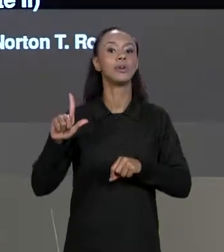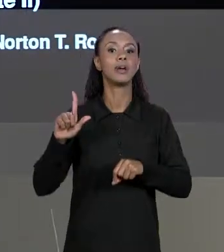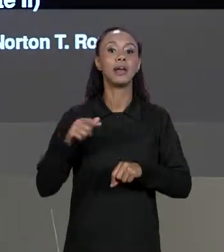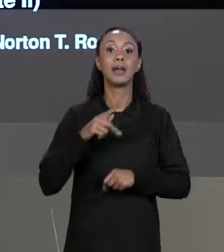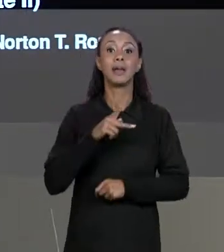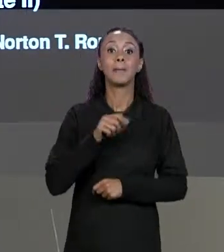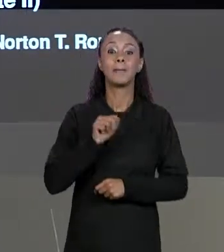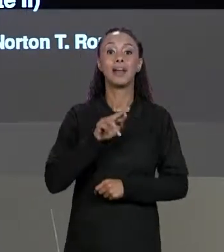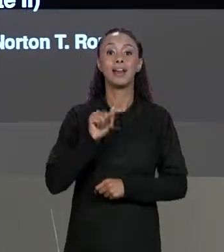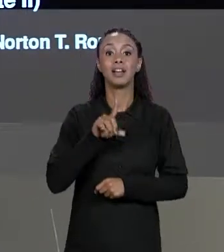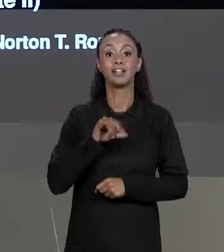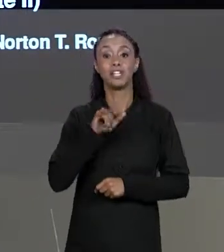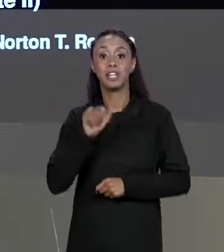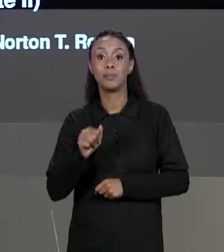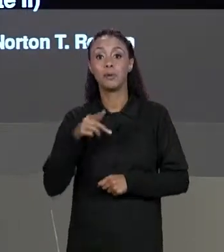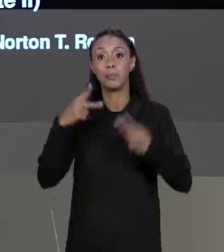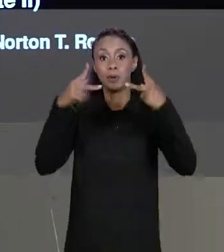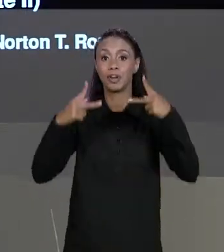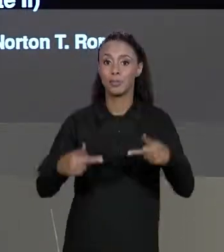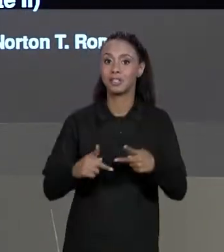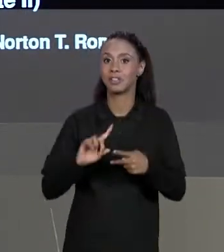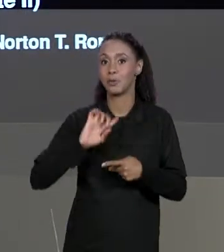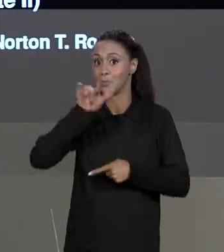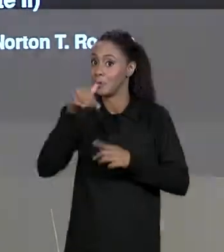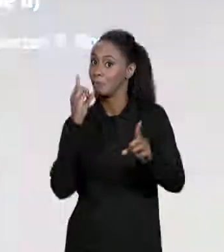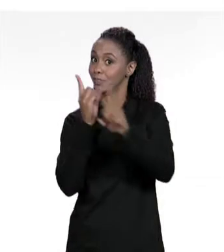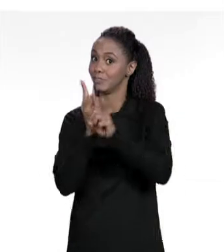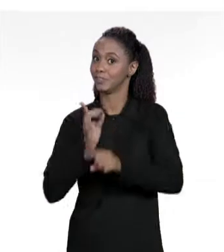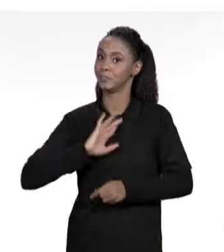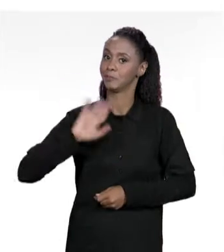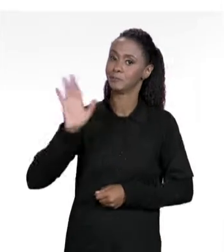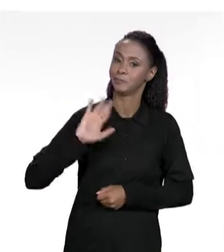PROGRAMAÇÃO. VEJO VOCÊS NA PRÓXIMA AULA.